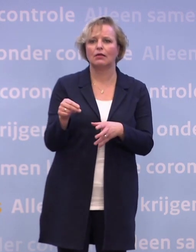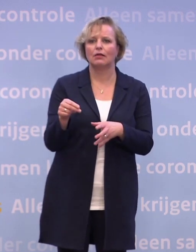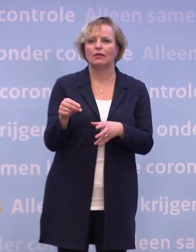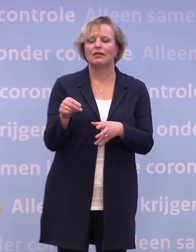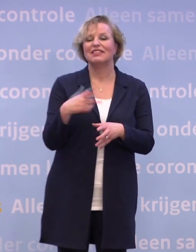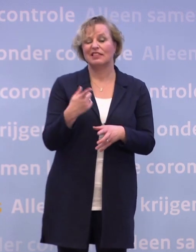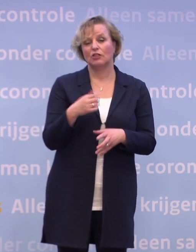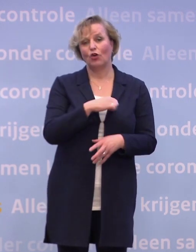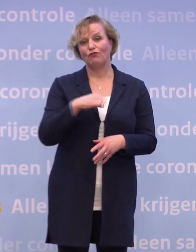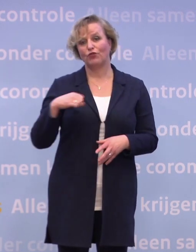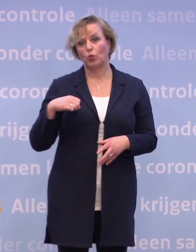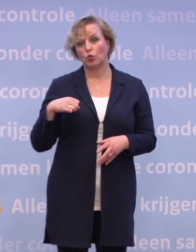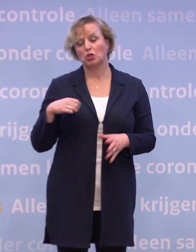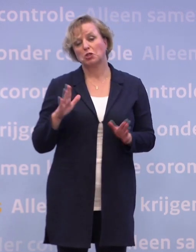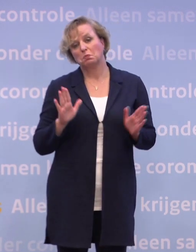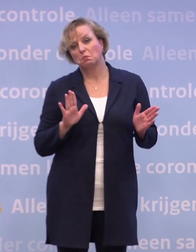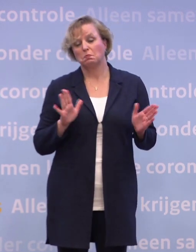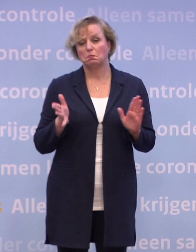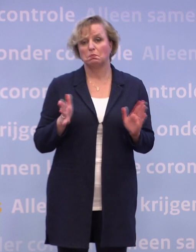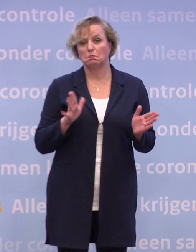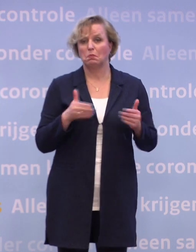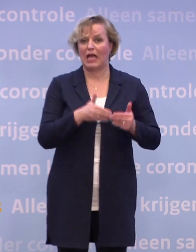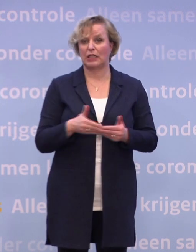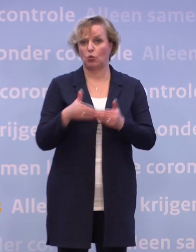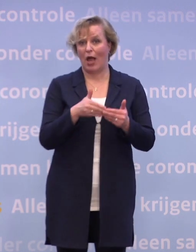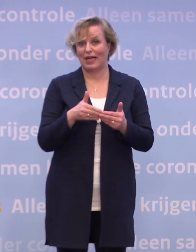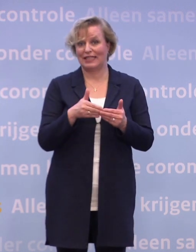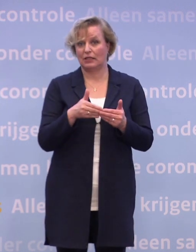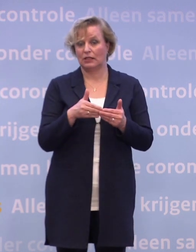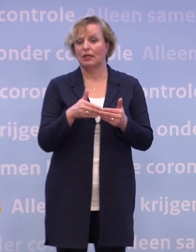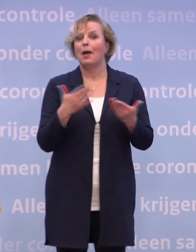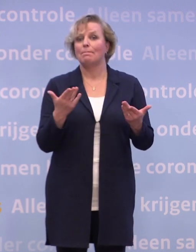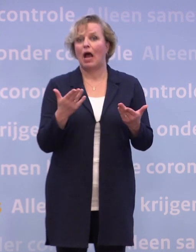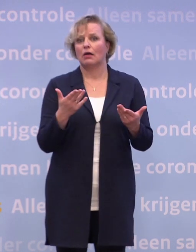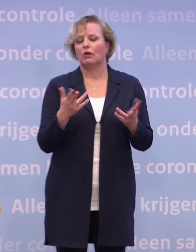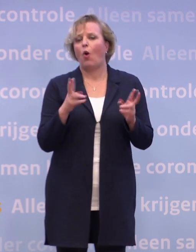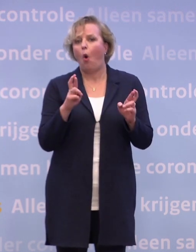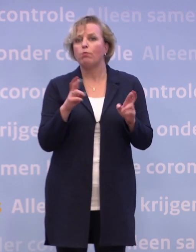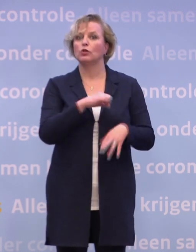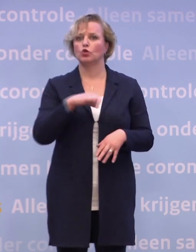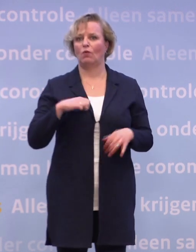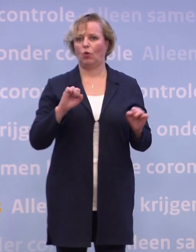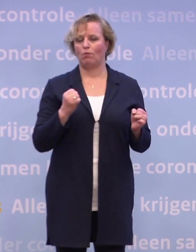...op z'n vroegst zal dat zijn in januari. Maar alles is erop gericht zo vroeg als mogelijk in januari. Het zou kunnen die eerste week...